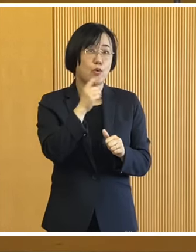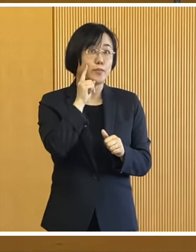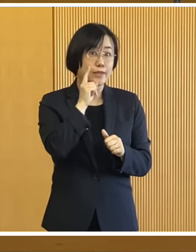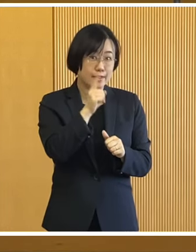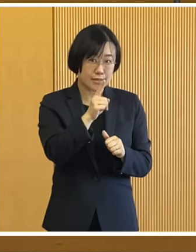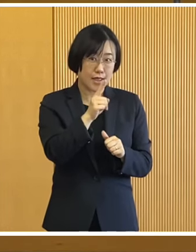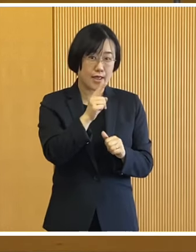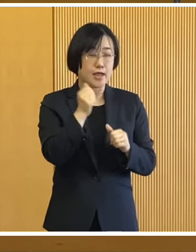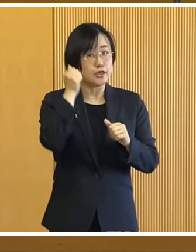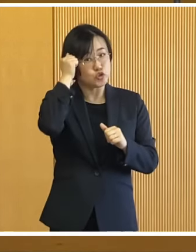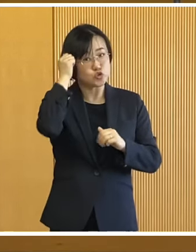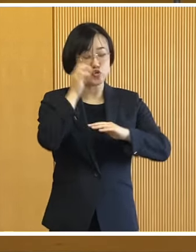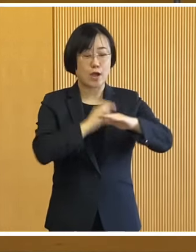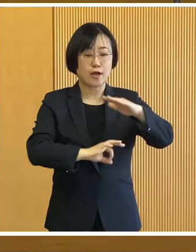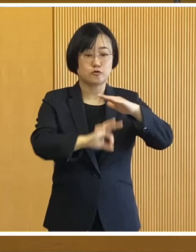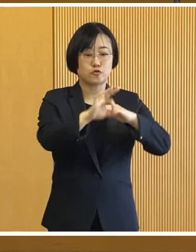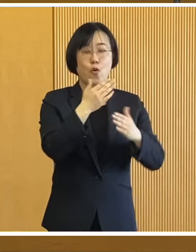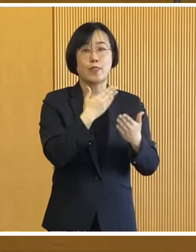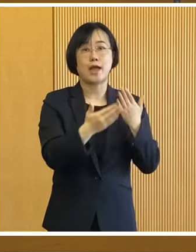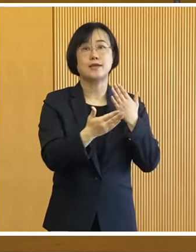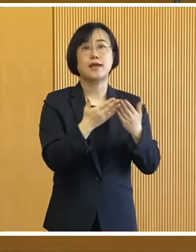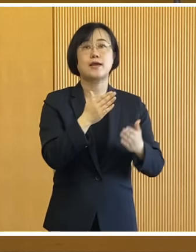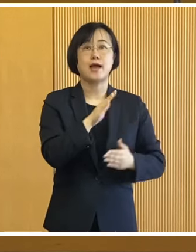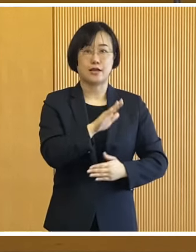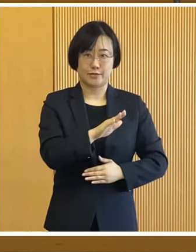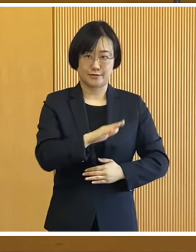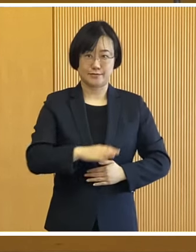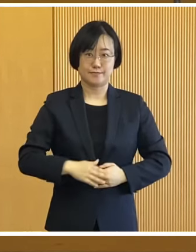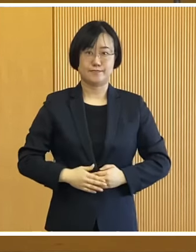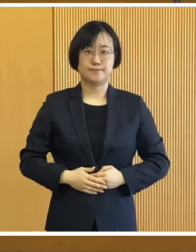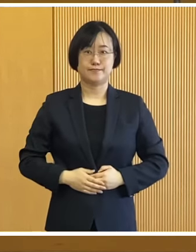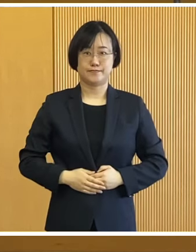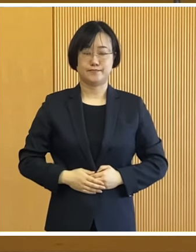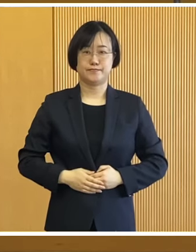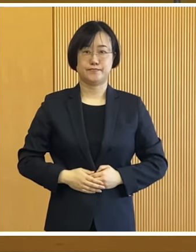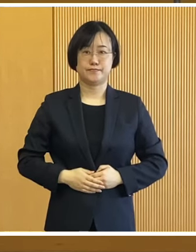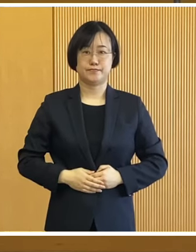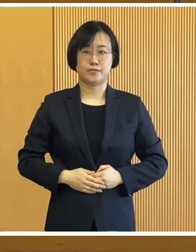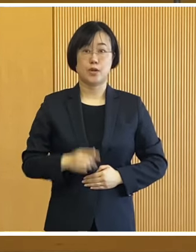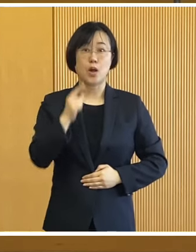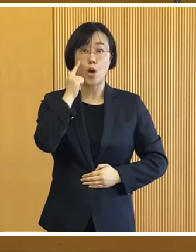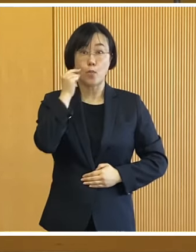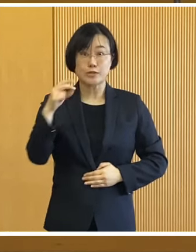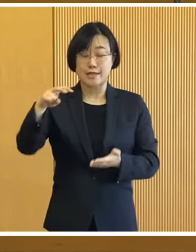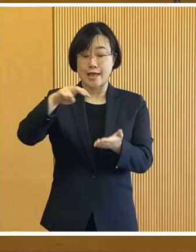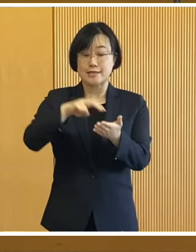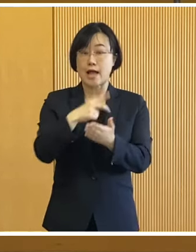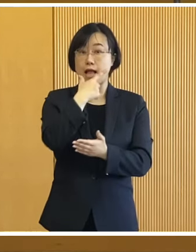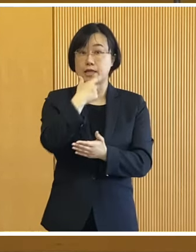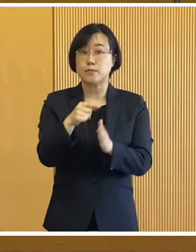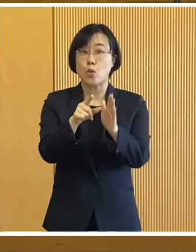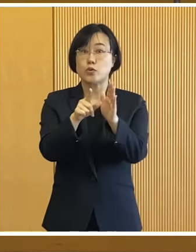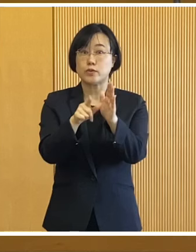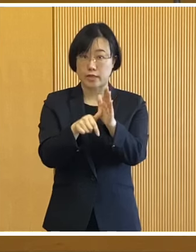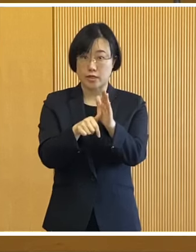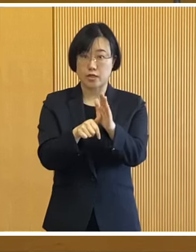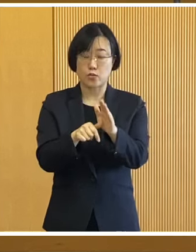宿泊体験を行う予定であります 参加を希望する方は